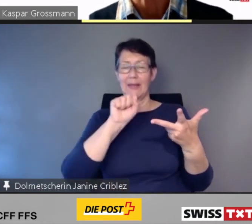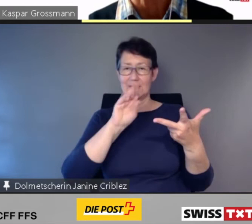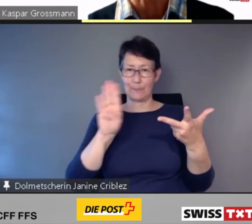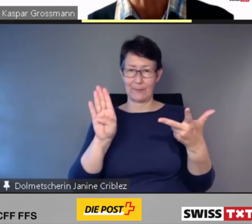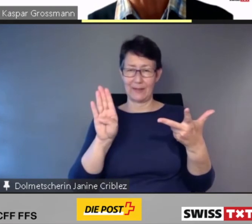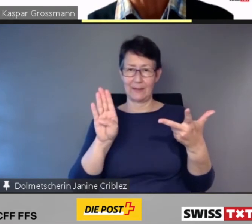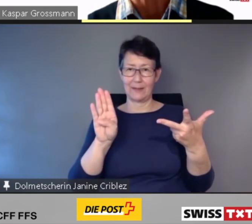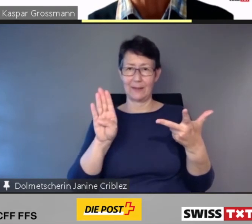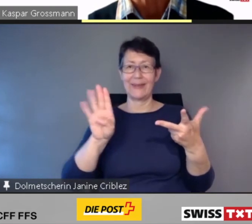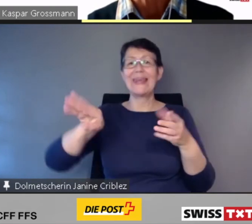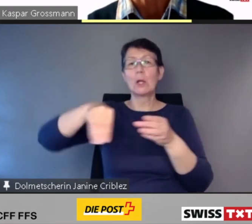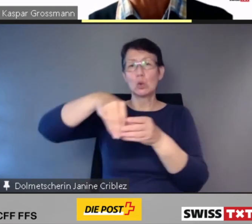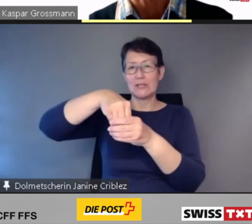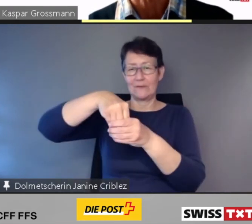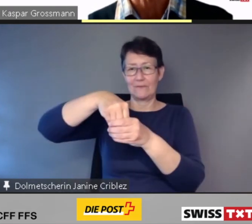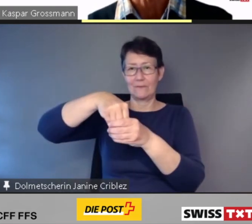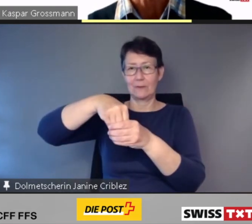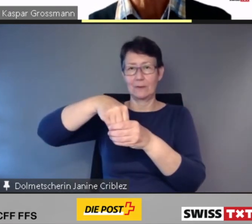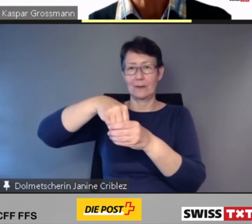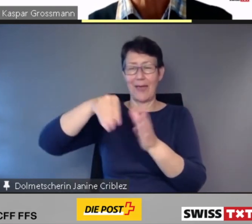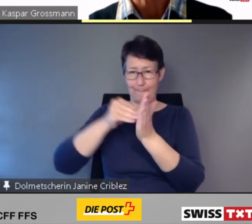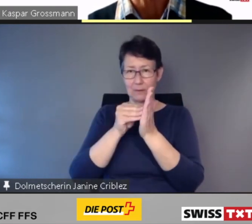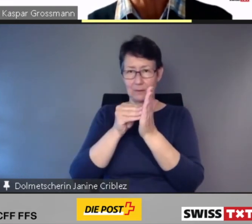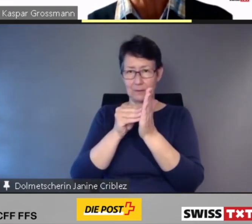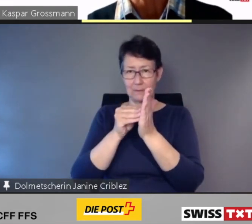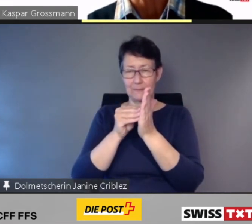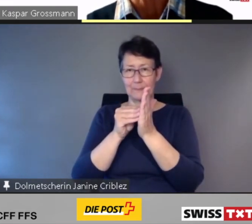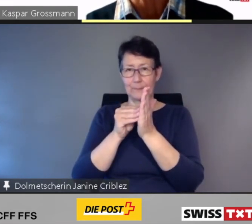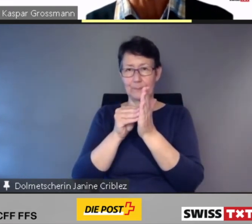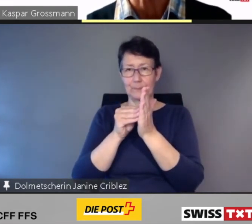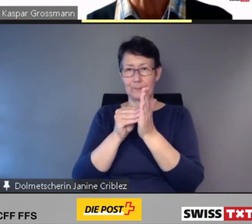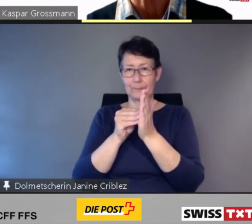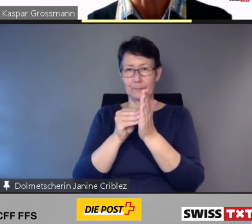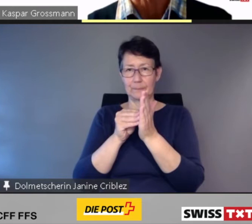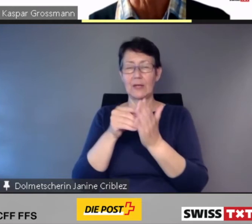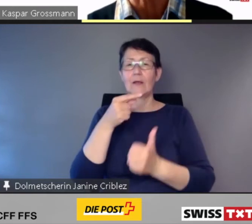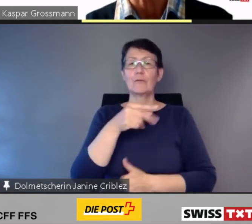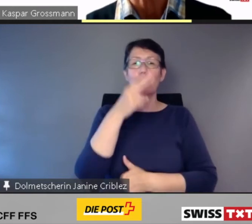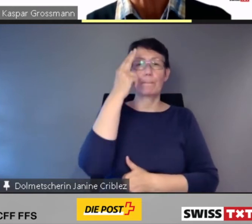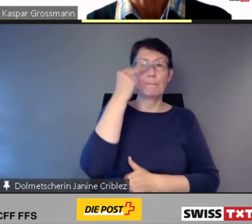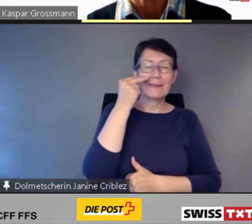Die App SBB Inclusive ist für blinde und sehbehinderte Reisende - aber nicht nur.